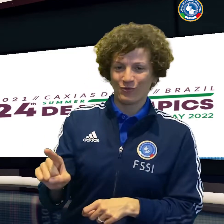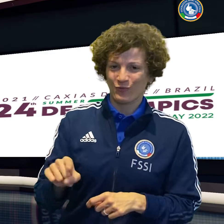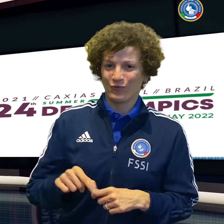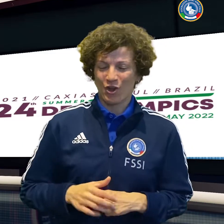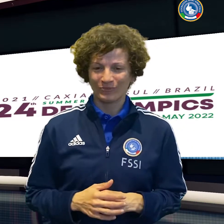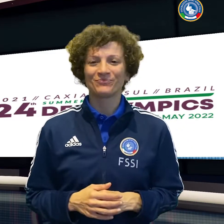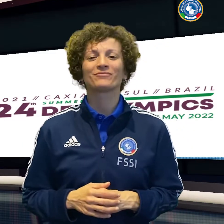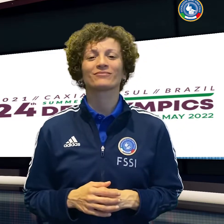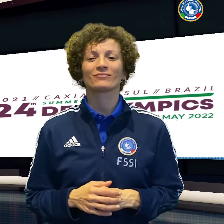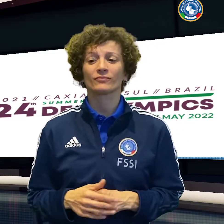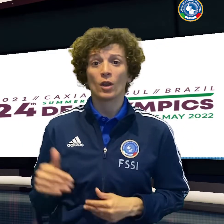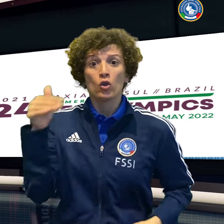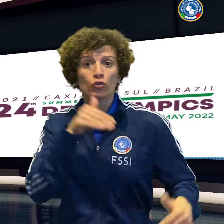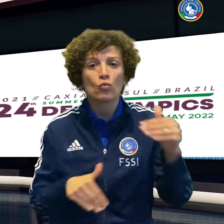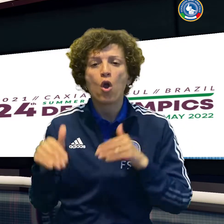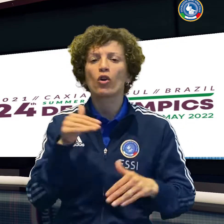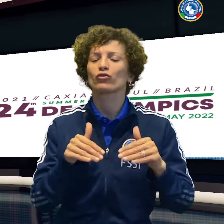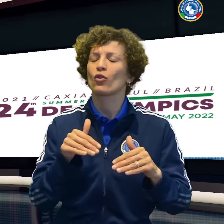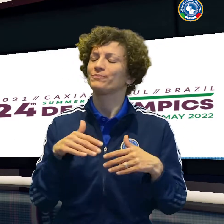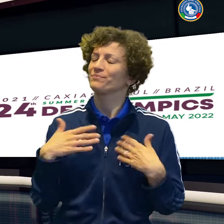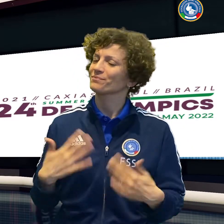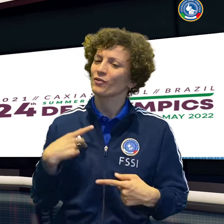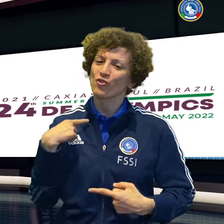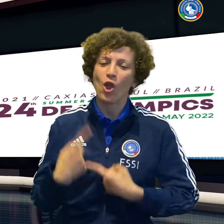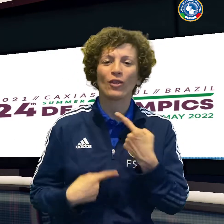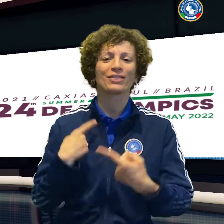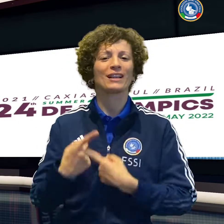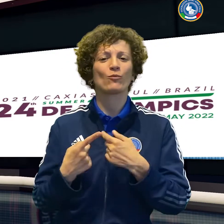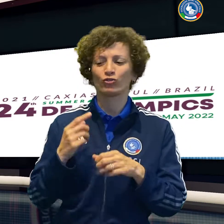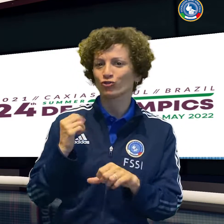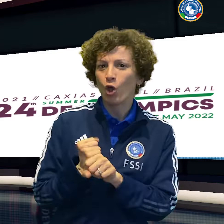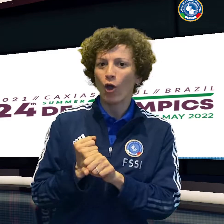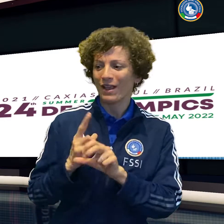il volley maschile vince facile sul Brasile 3 a 0,